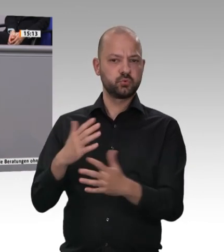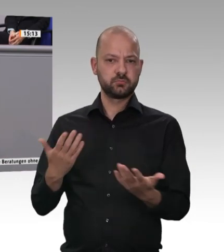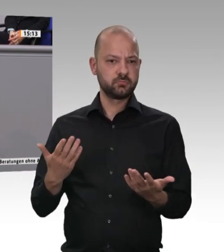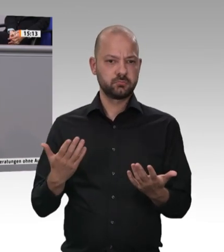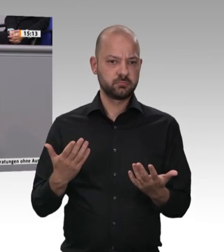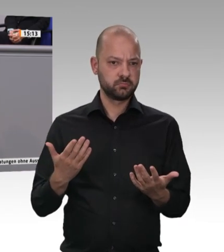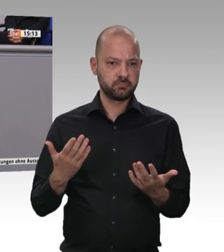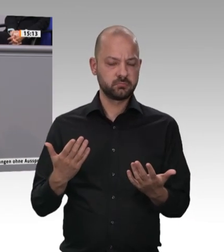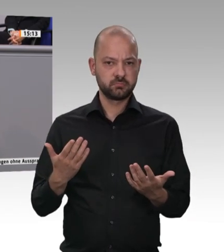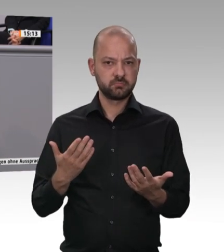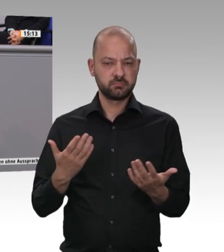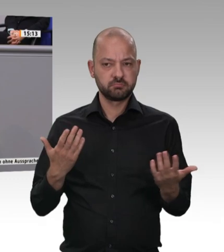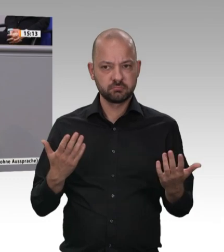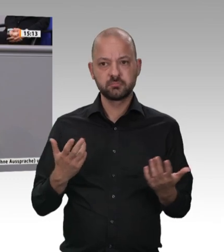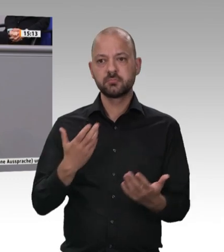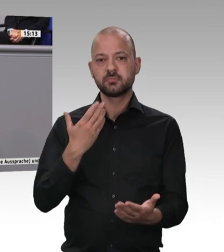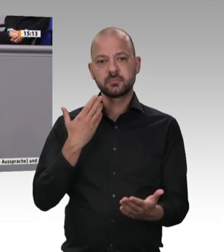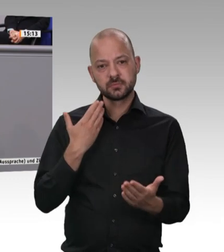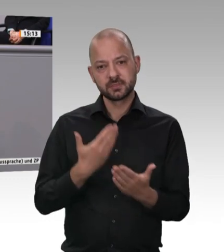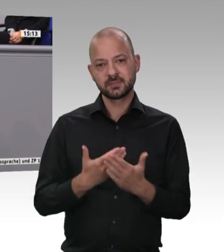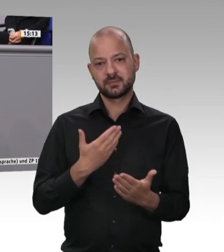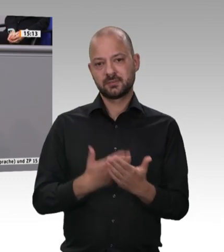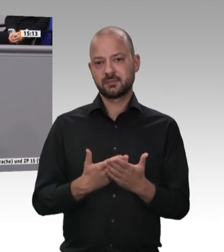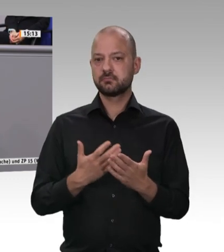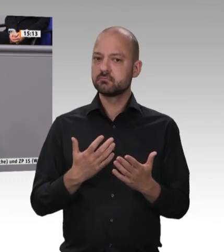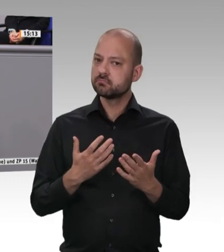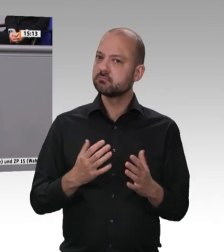aus der sie kommen. Das kann dieses Haus schaffen.